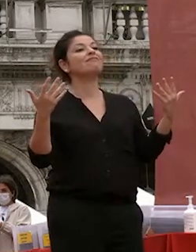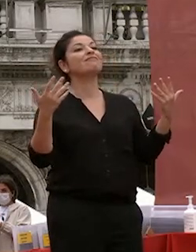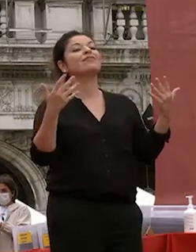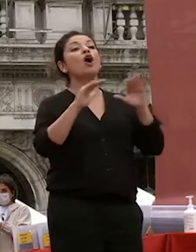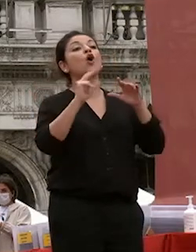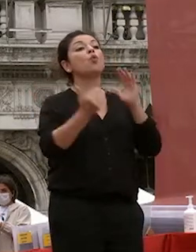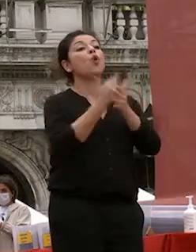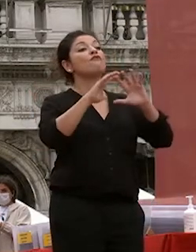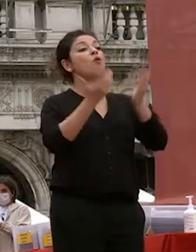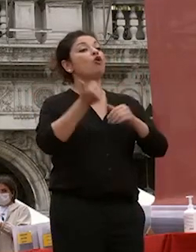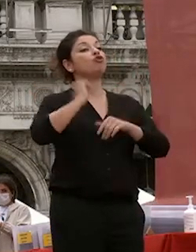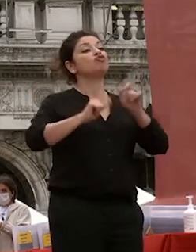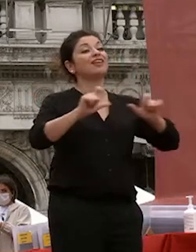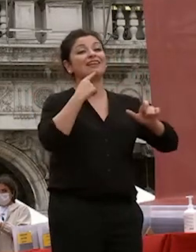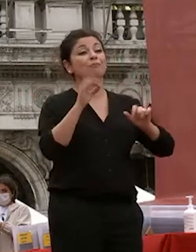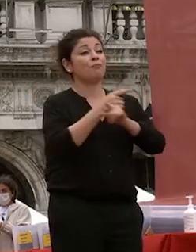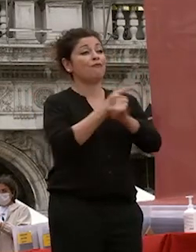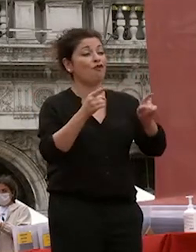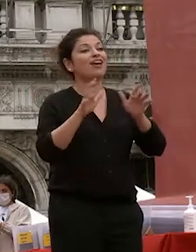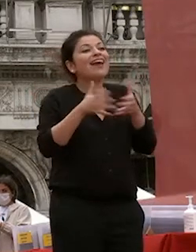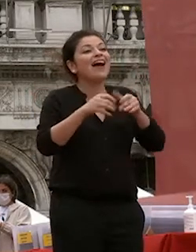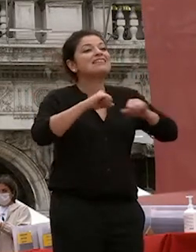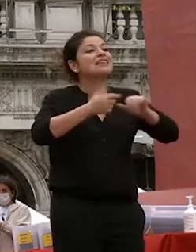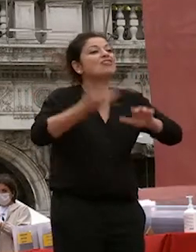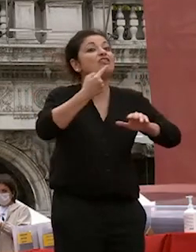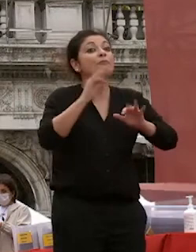mondo siete la classe dirigente del nuovo mondo prima che studiosi esperti